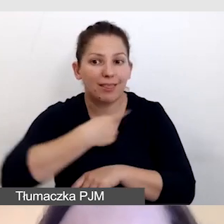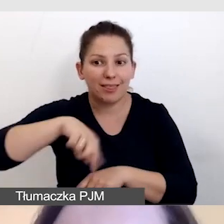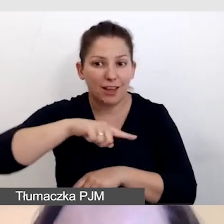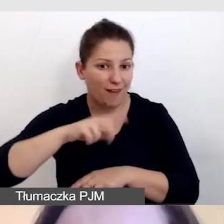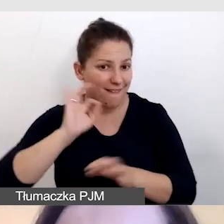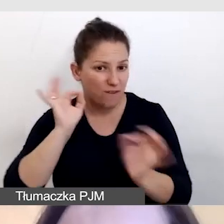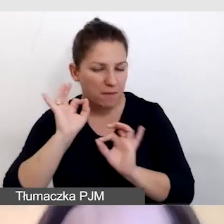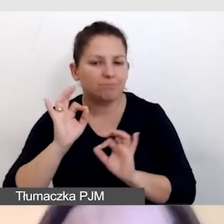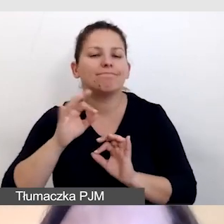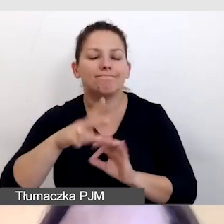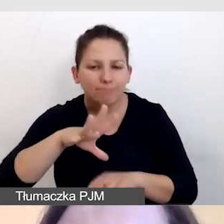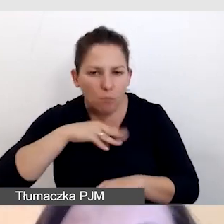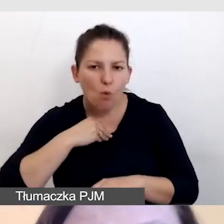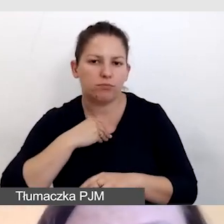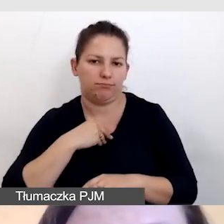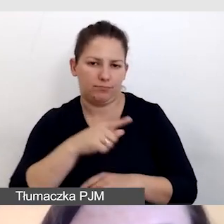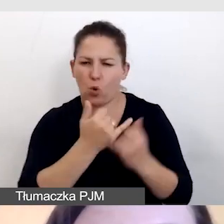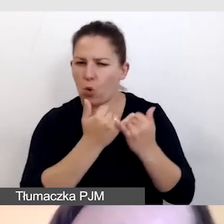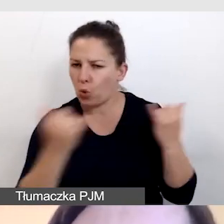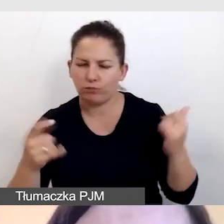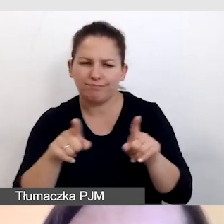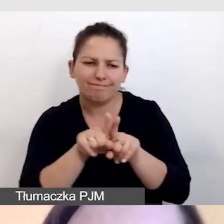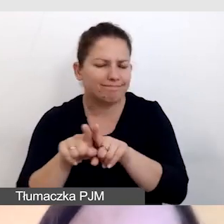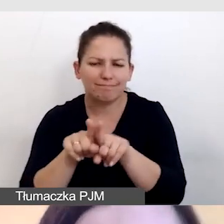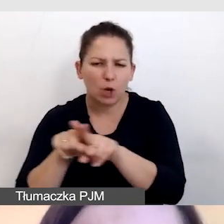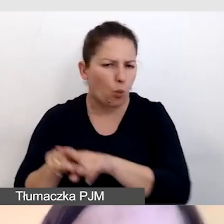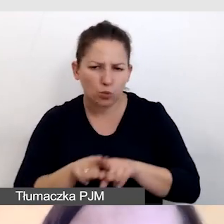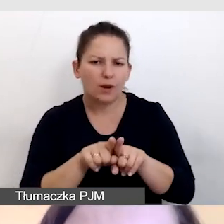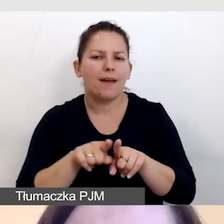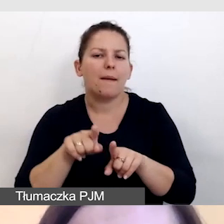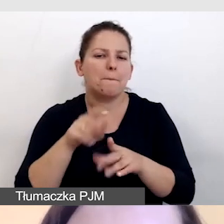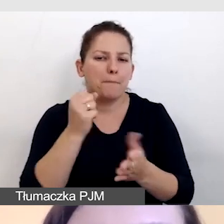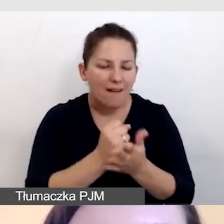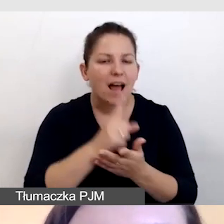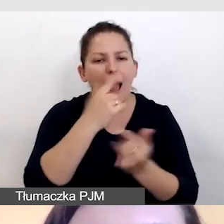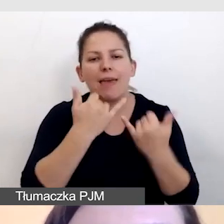mógł ją mieć na równych prawach, czasami w innej formie.